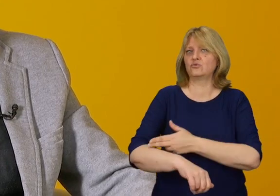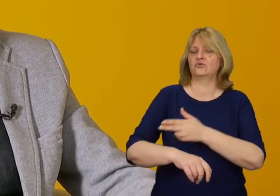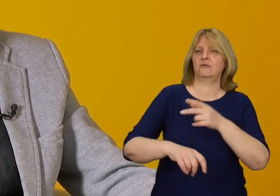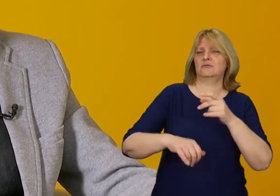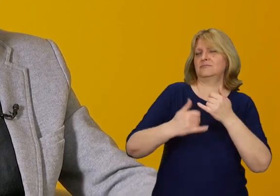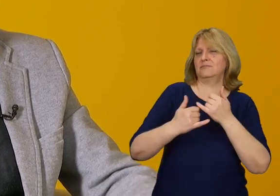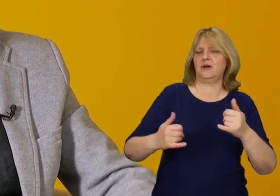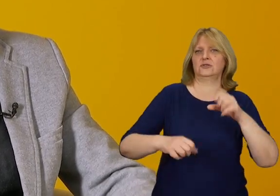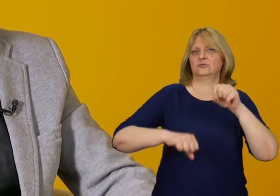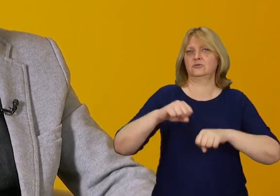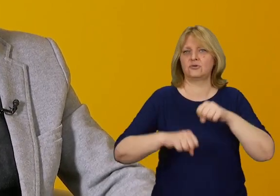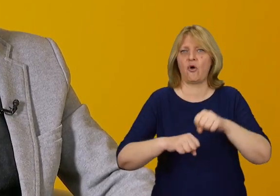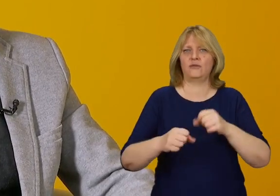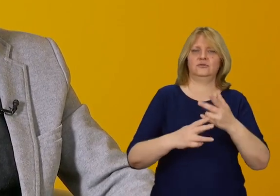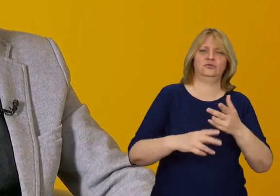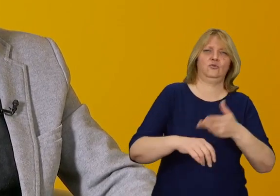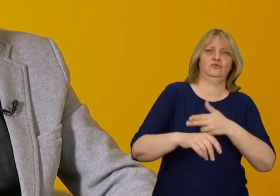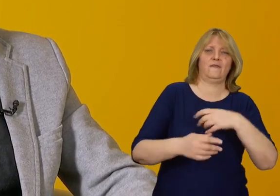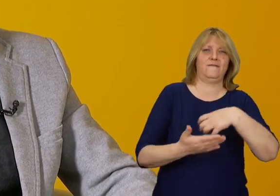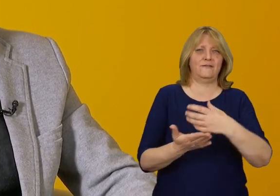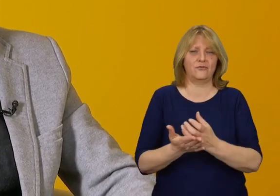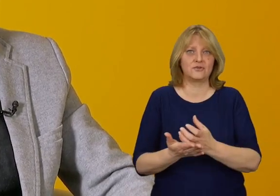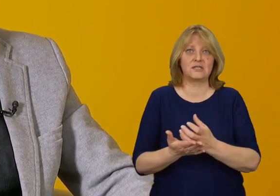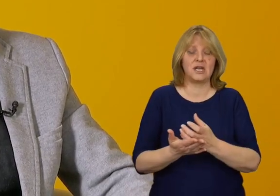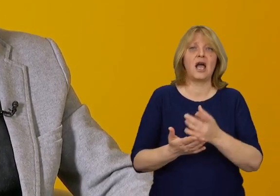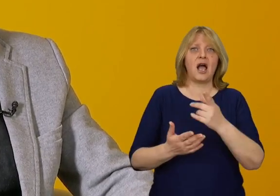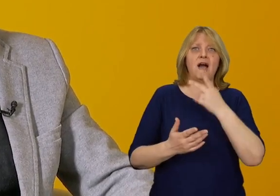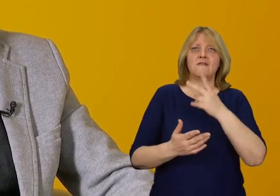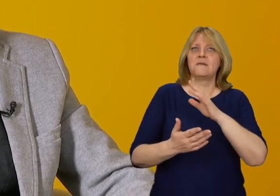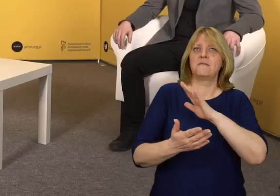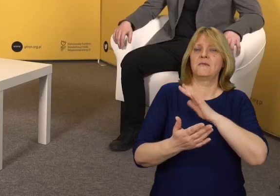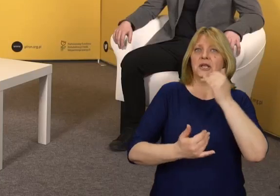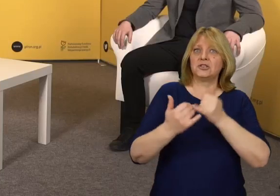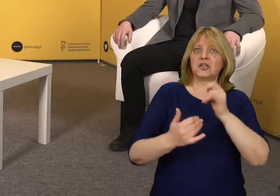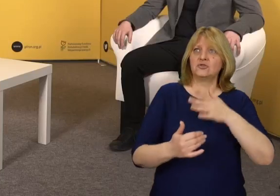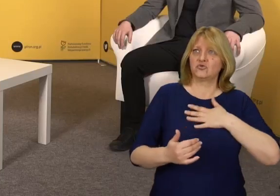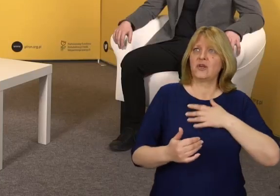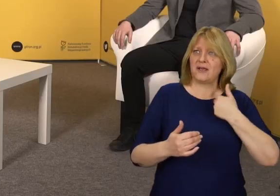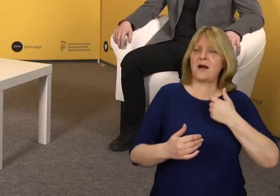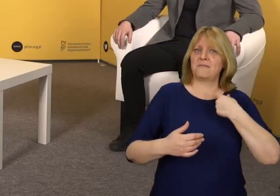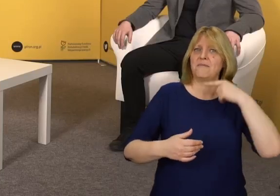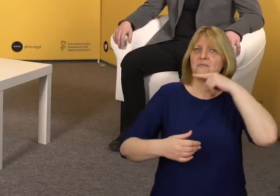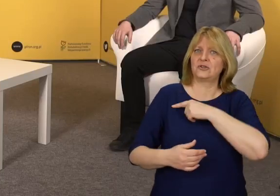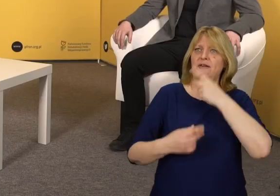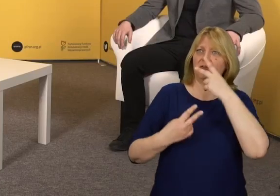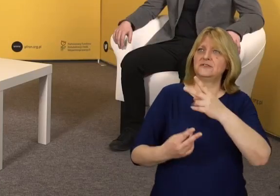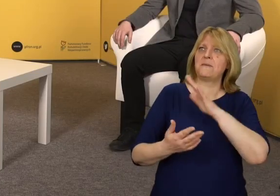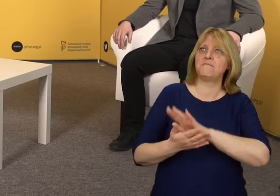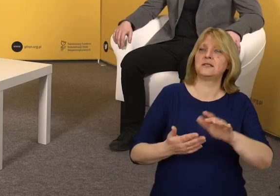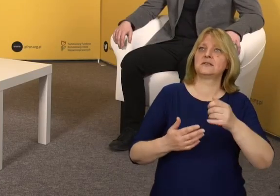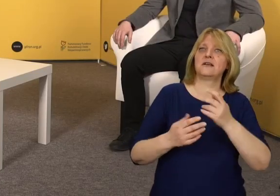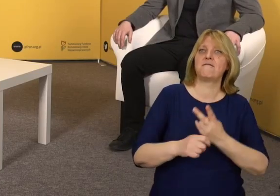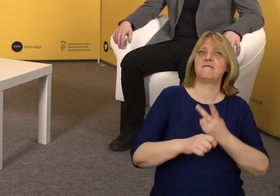na przykład sądy i urzędy wojewódzkie, bez reprezentacyjnych wejść na poziomie pierwszego piętra,